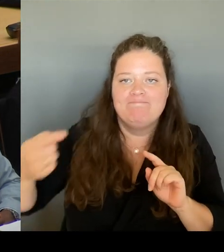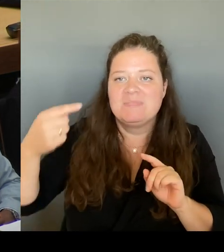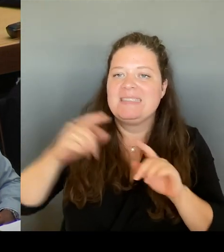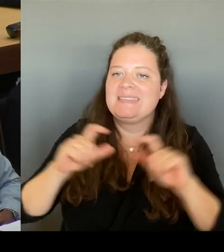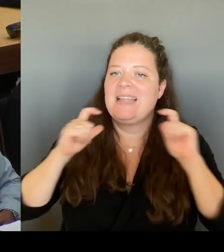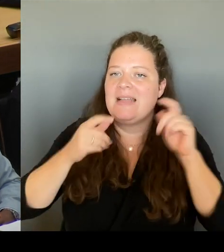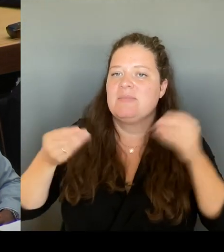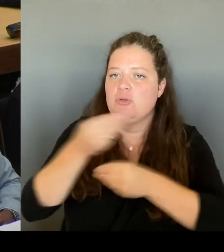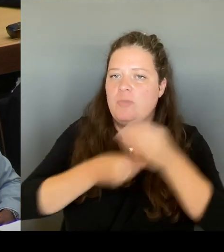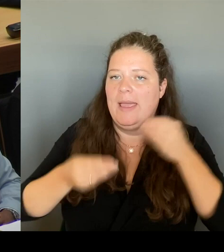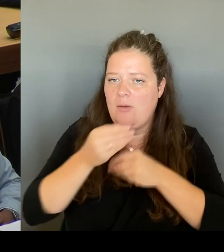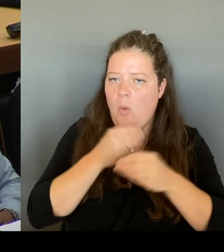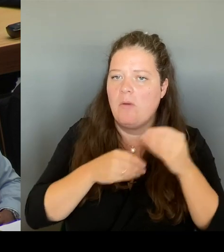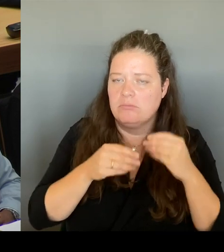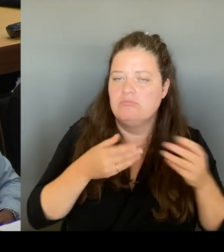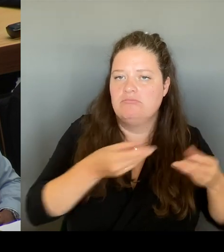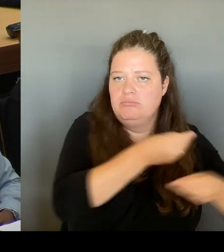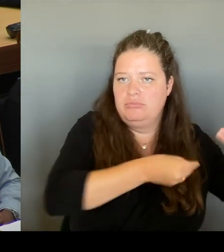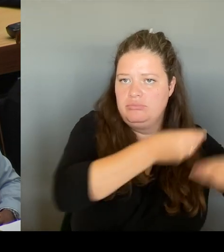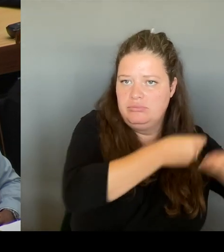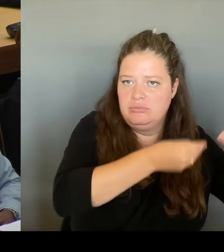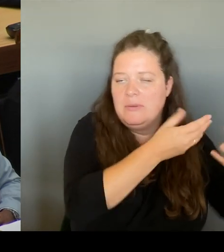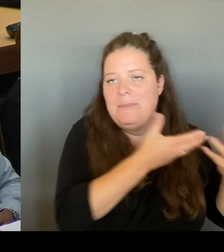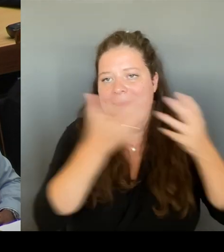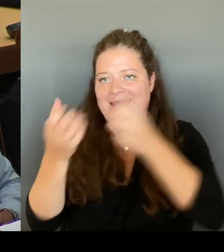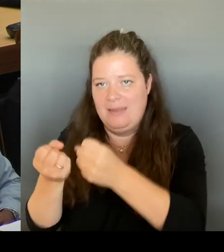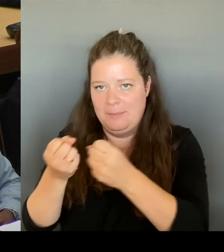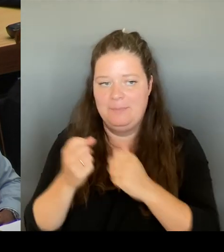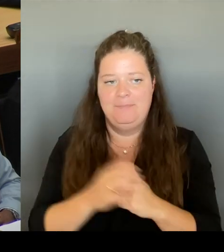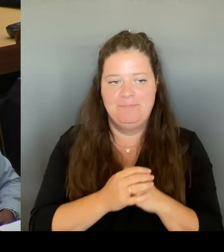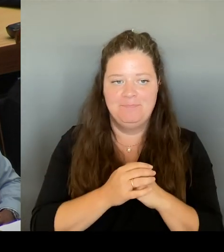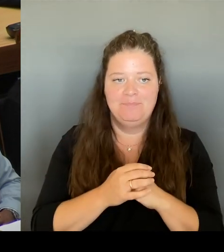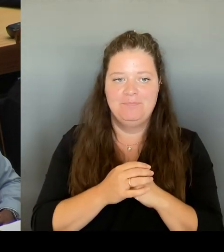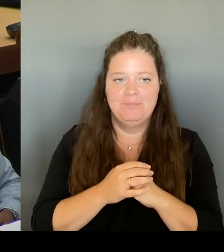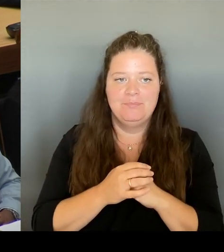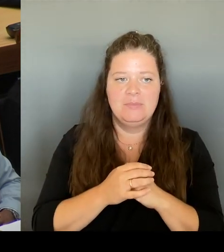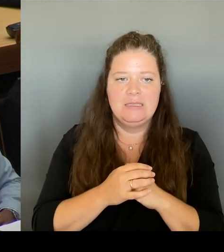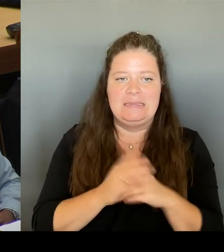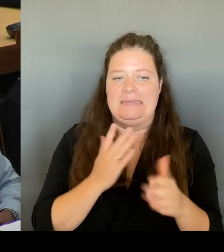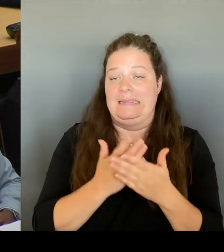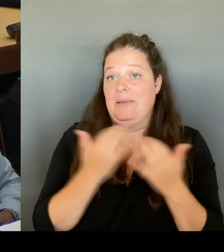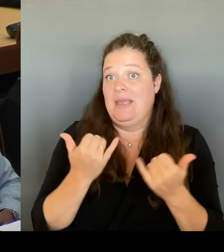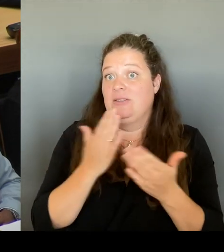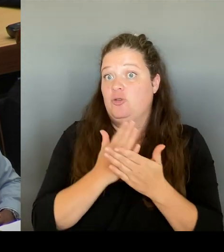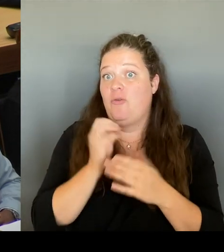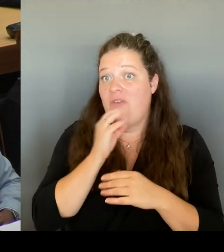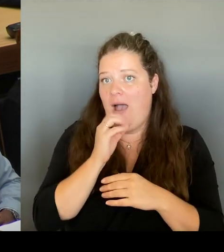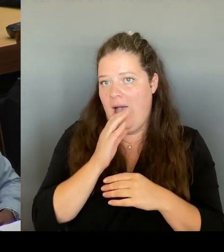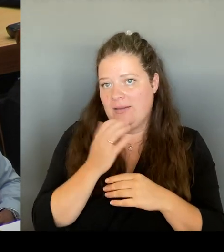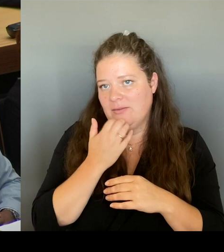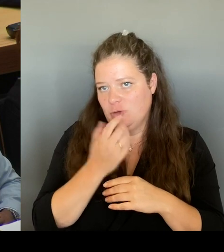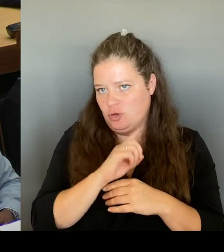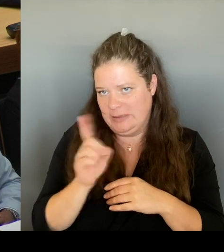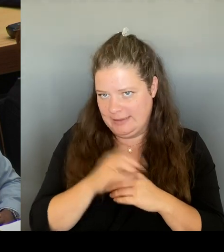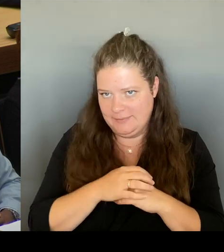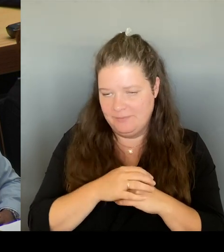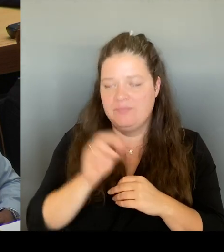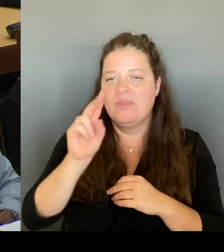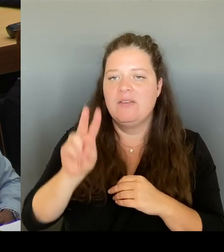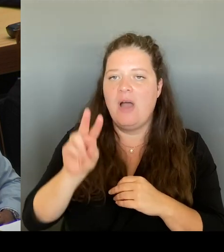Deswegen möchte ich dem nicht vorweggreifen, sondern der FBB soll dort auch erst sich aussprechen, soll eine Entscheidung vorlegen und dann werden wir ins